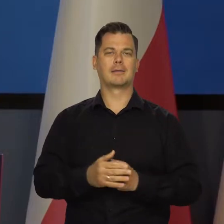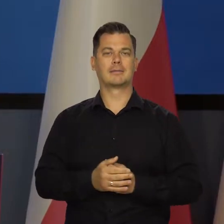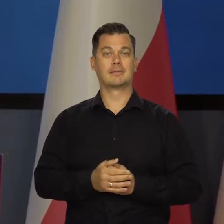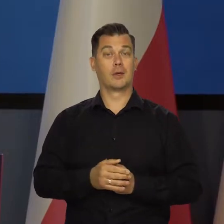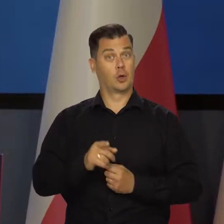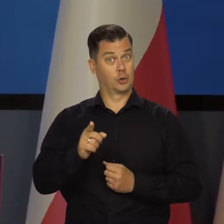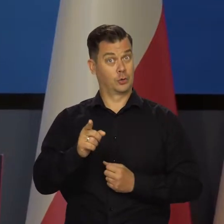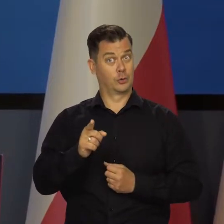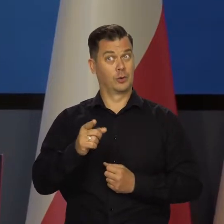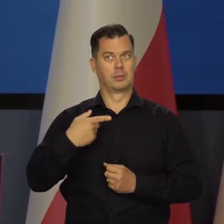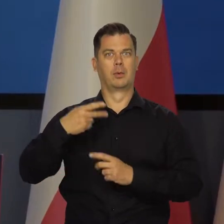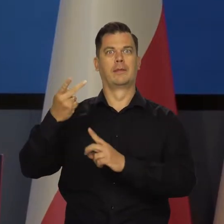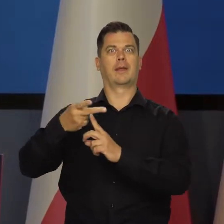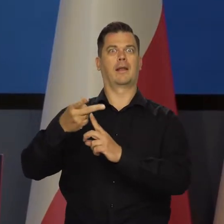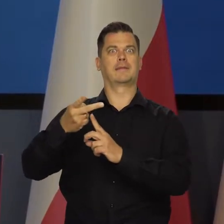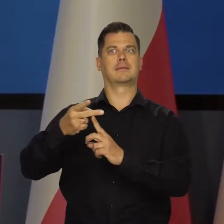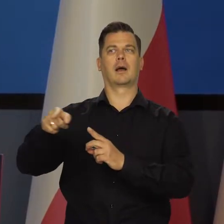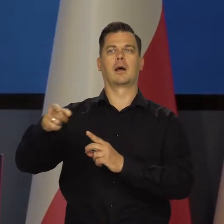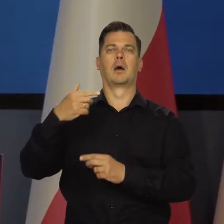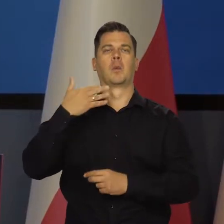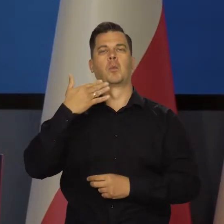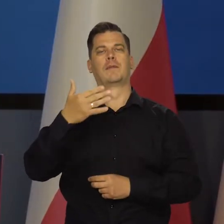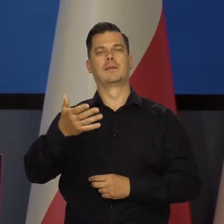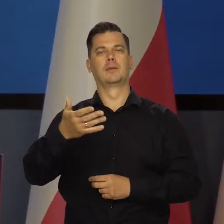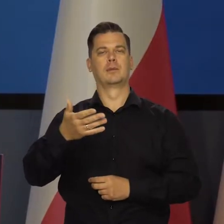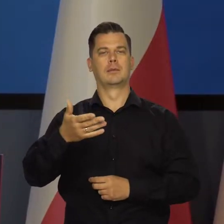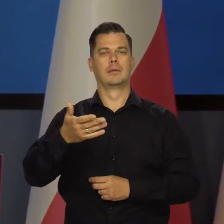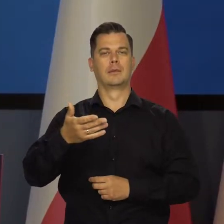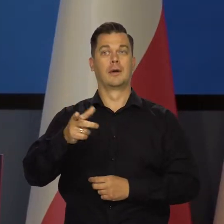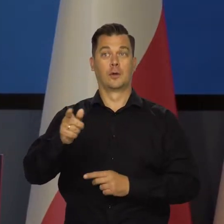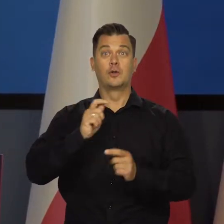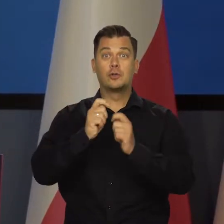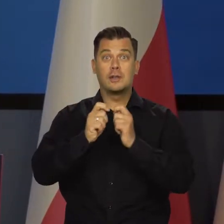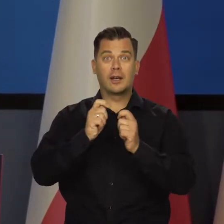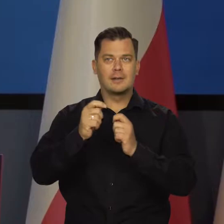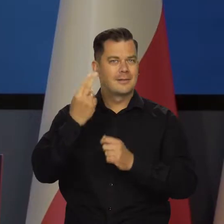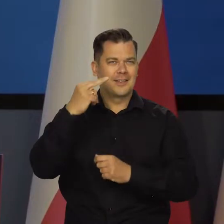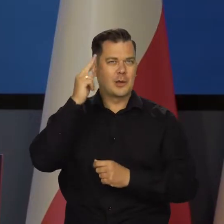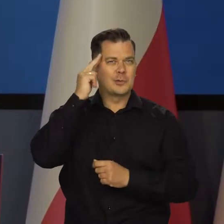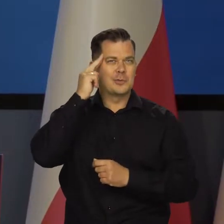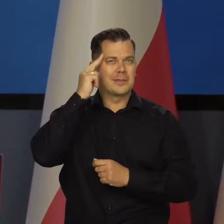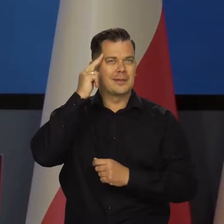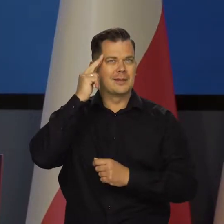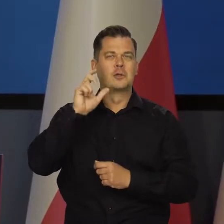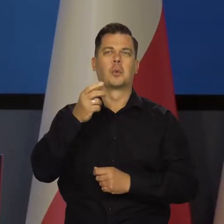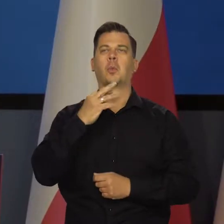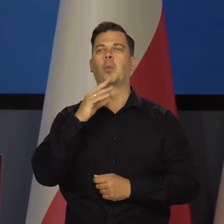My tu mówimy wbrew temu, co w telewizorach czasami słyszymy, bo dziennikarze nie rozumieją tego, co mówią.